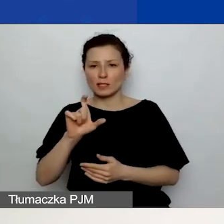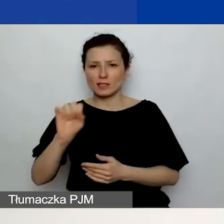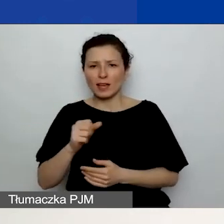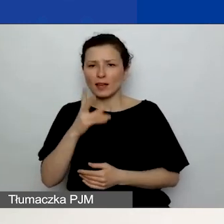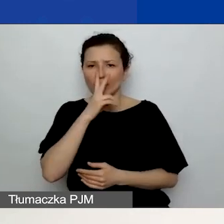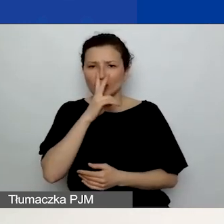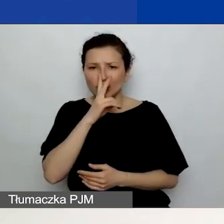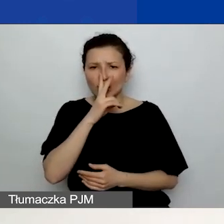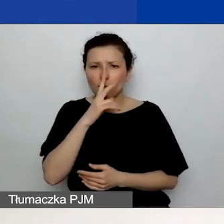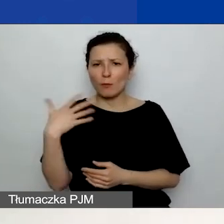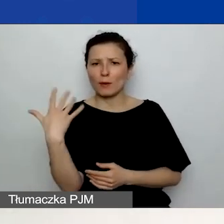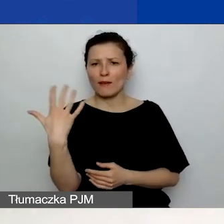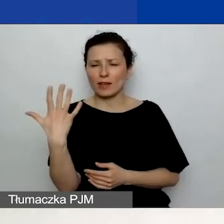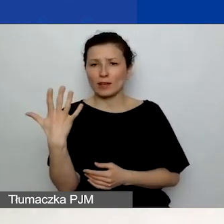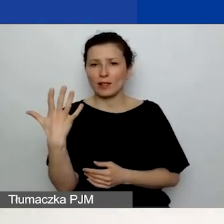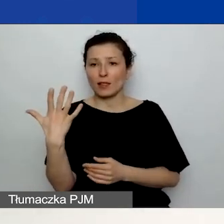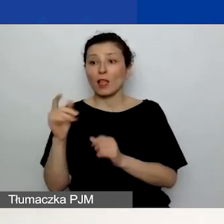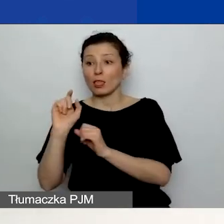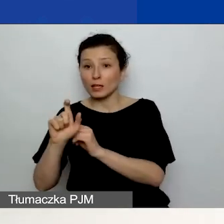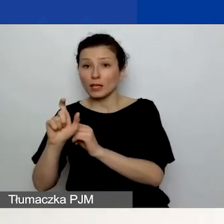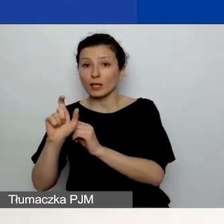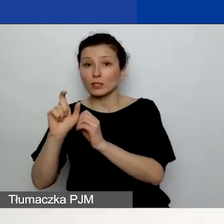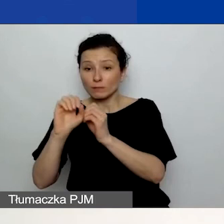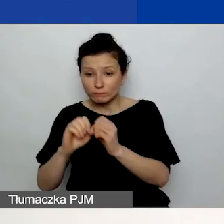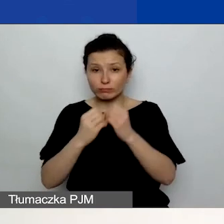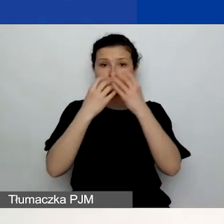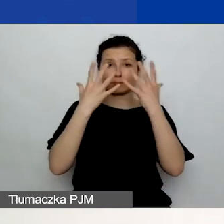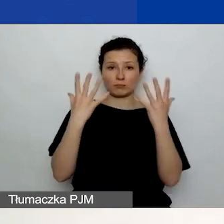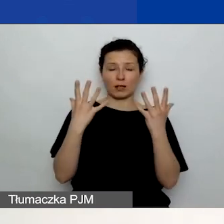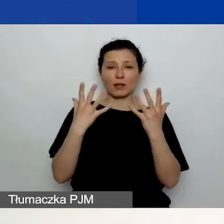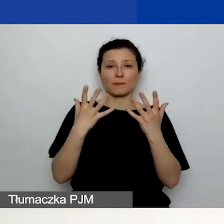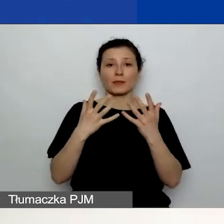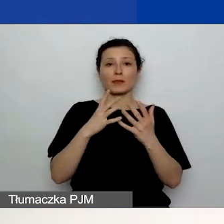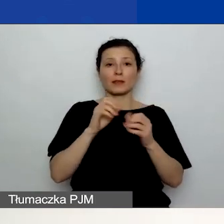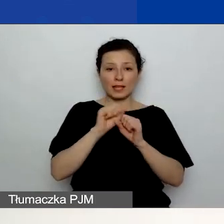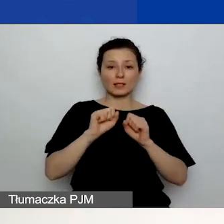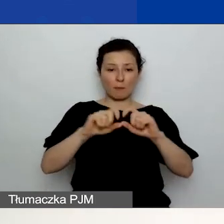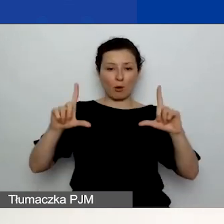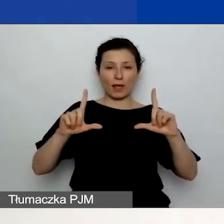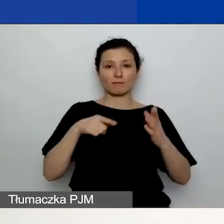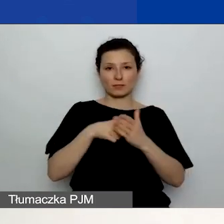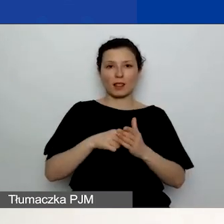i wtedy pojawi się wam pole na opis działania. W przypadku planu działań komunikacyjnych